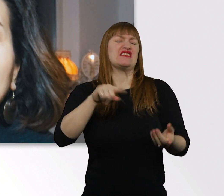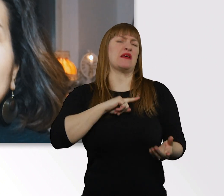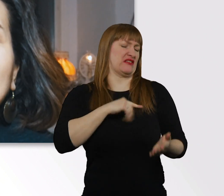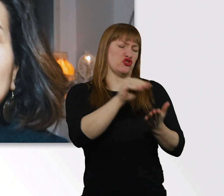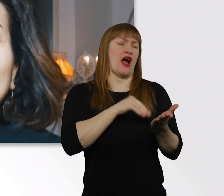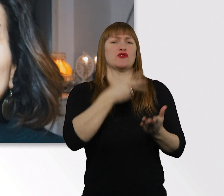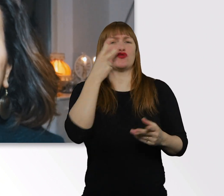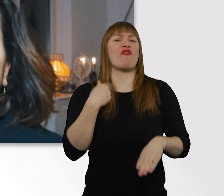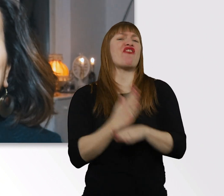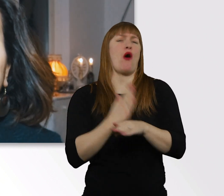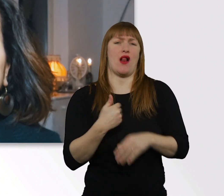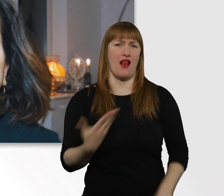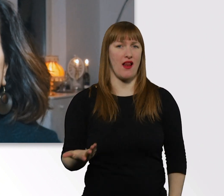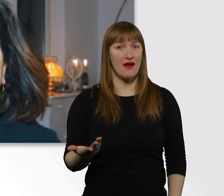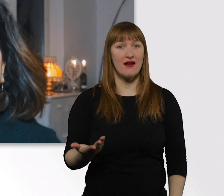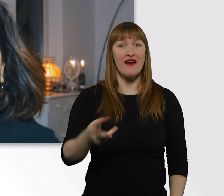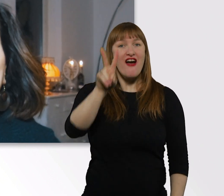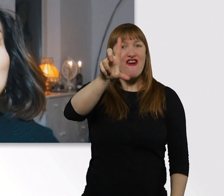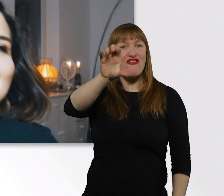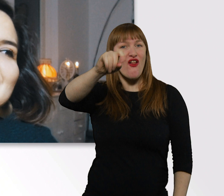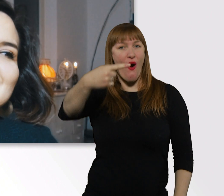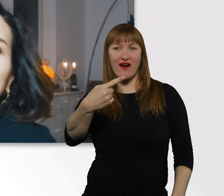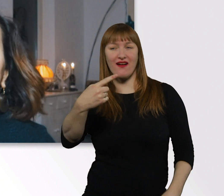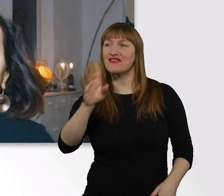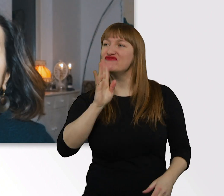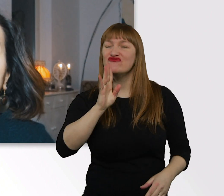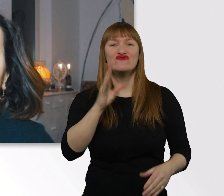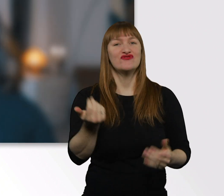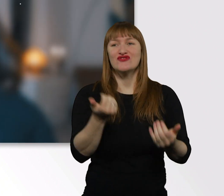Dann ist das mit meinen Vlogs eine coole Alternative, muss ich sagen.